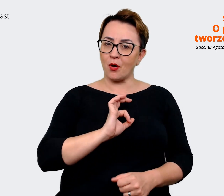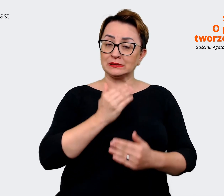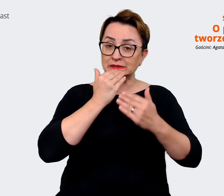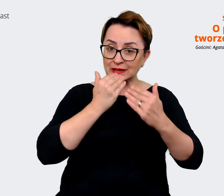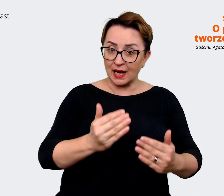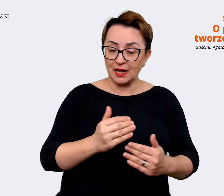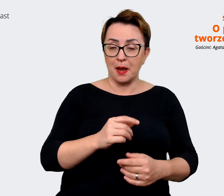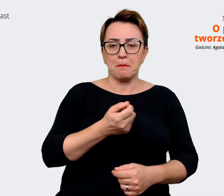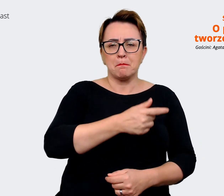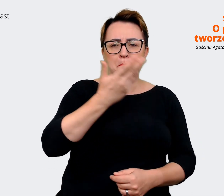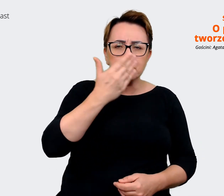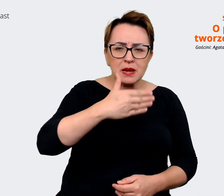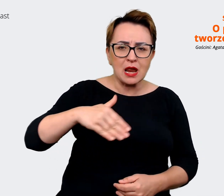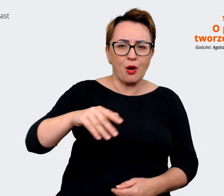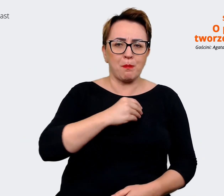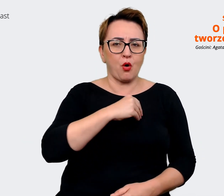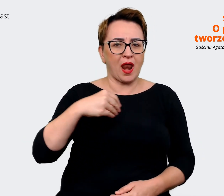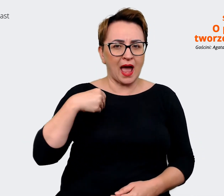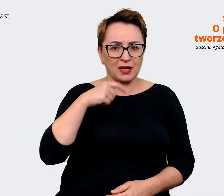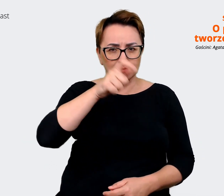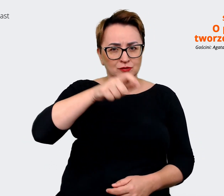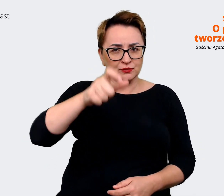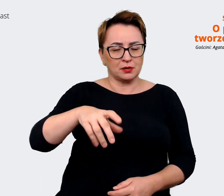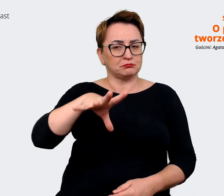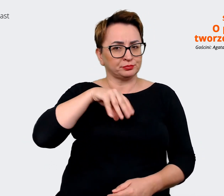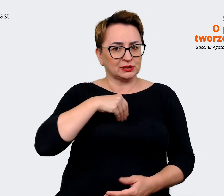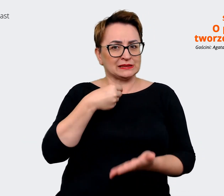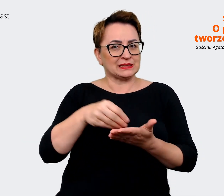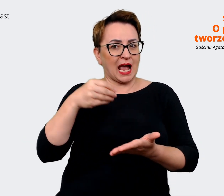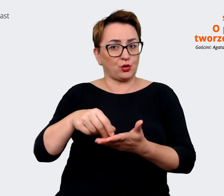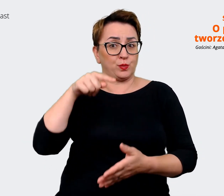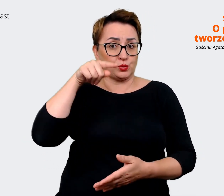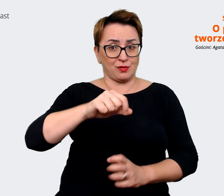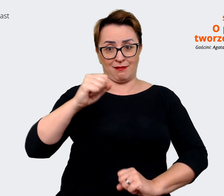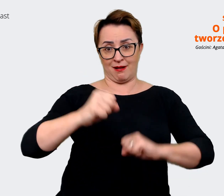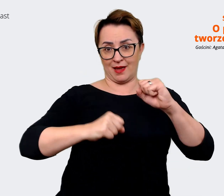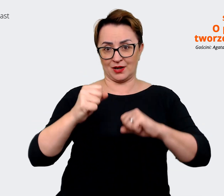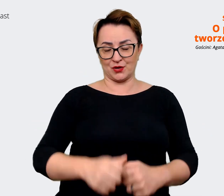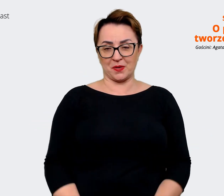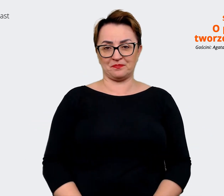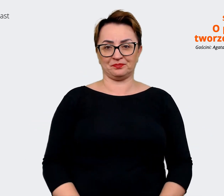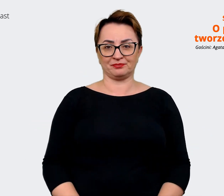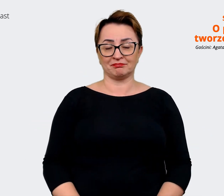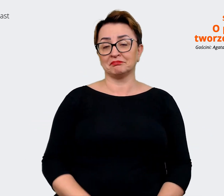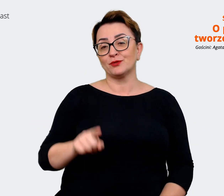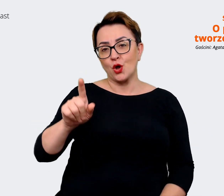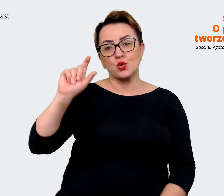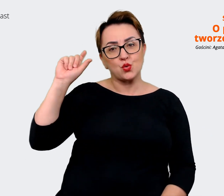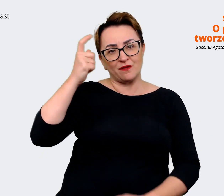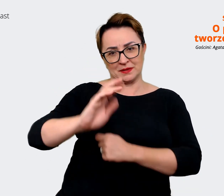mogą dokonywać zakupów na tej platformie. To są te główne filary, na których opieramy